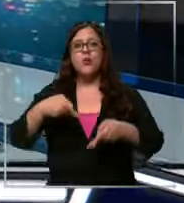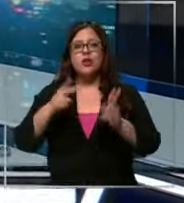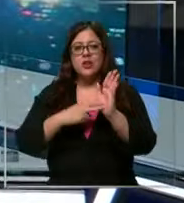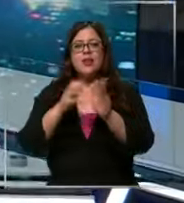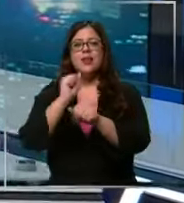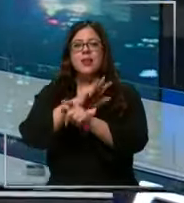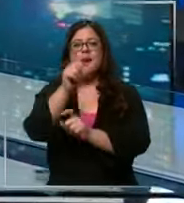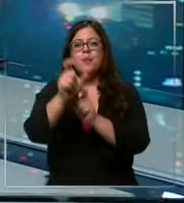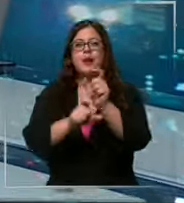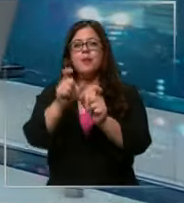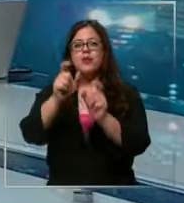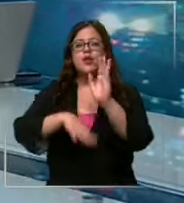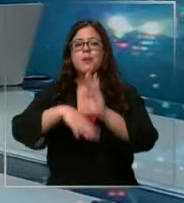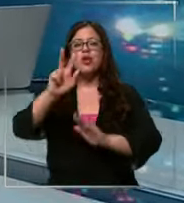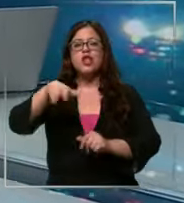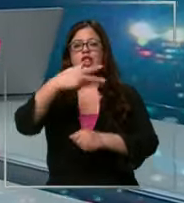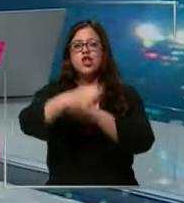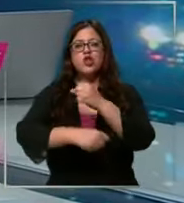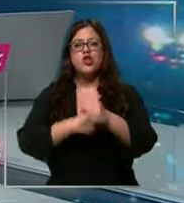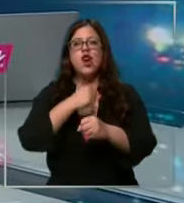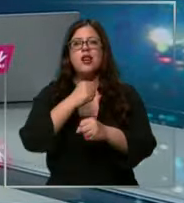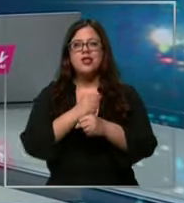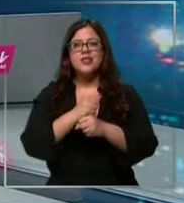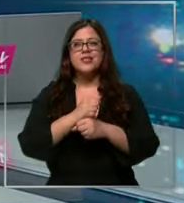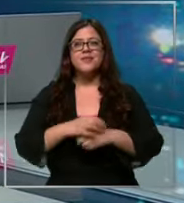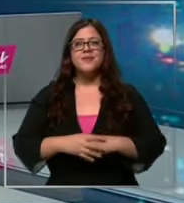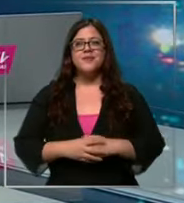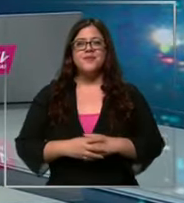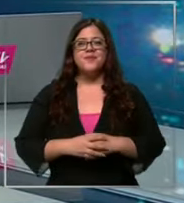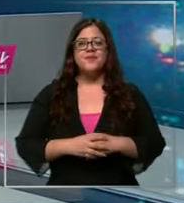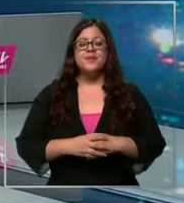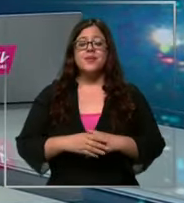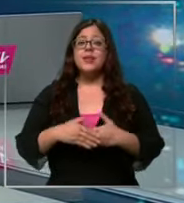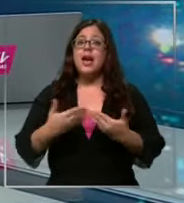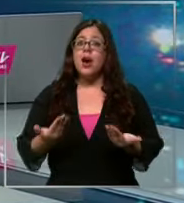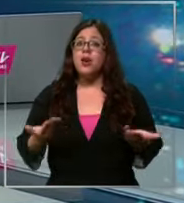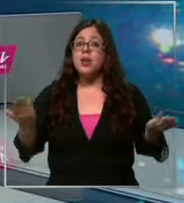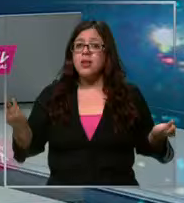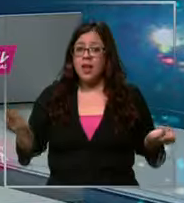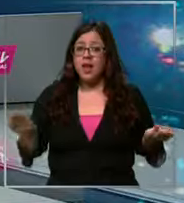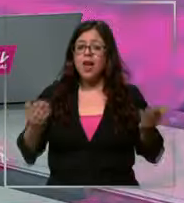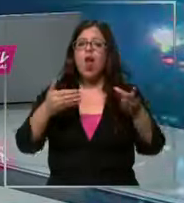transmitir programación para mayores de 18 años vamos a hablar ahora del dólar cuyo precio ha